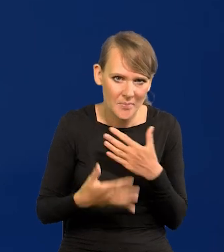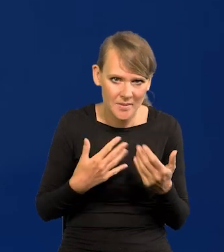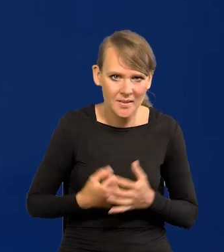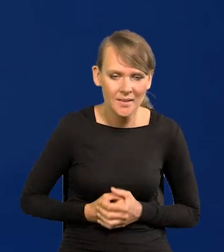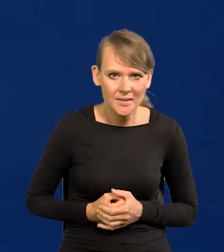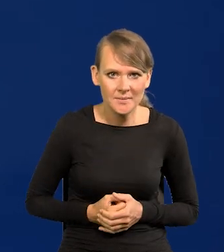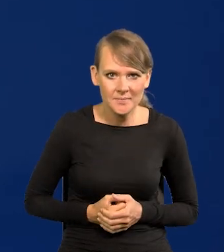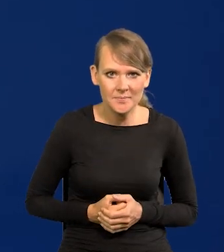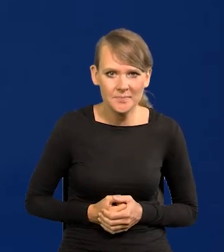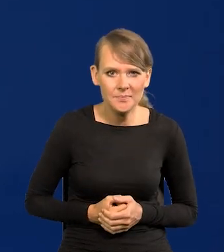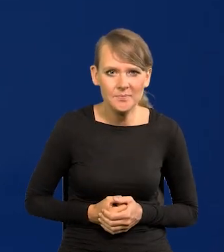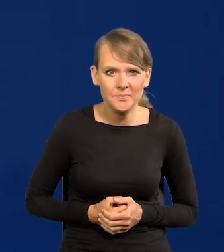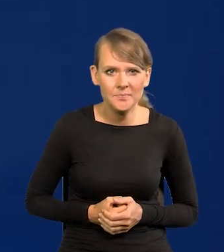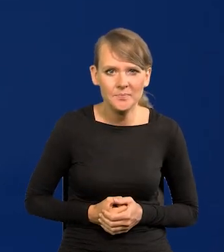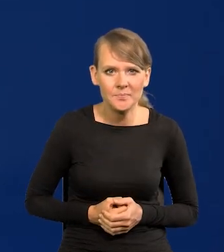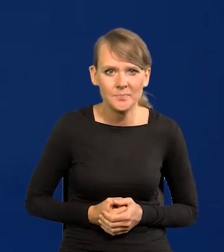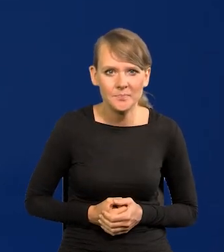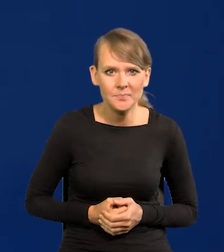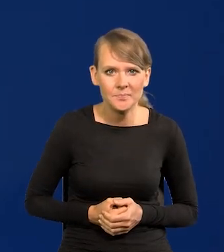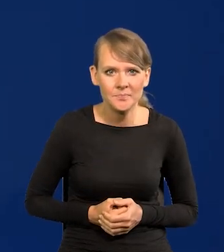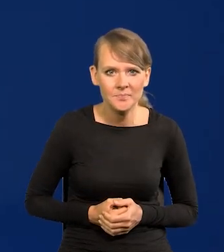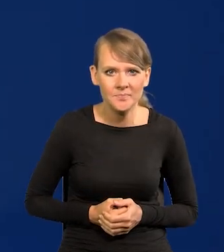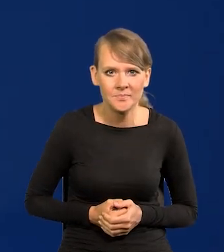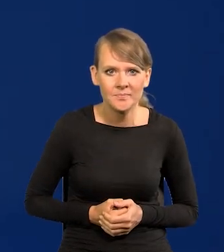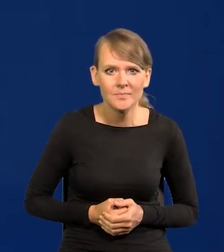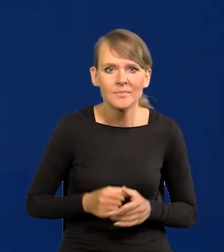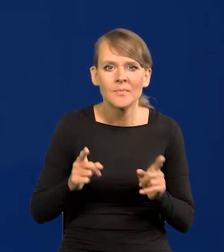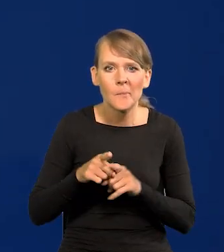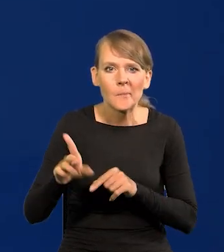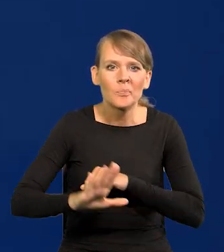trakcie tego kryzysu? Wsparciu wzrostu wynagrodzeń?